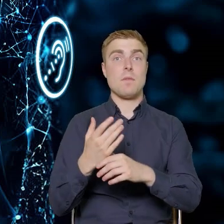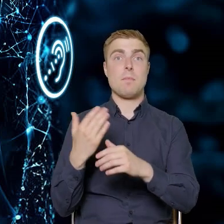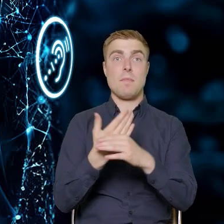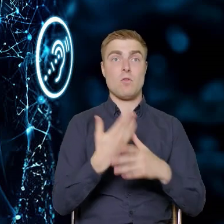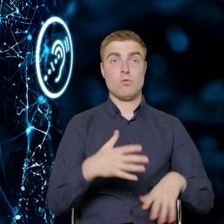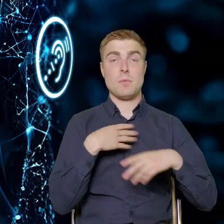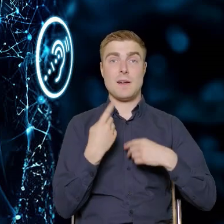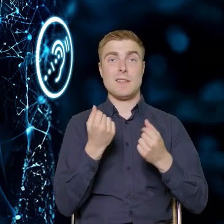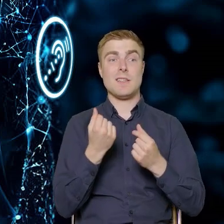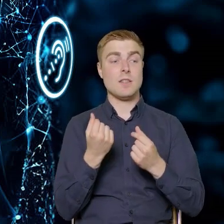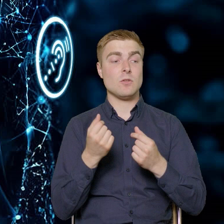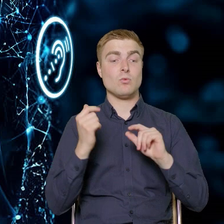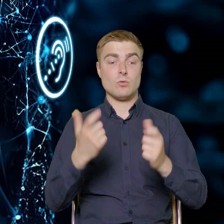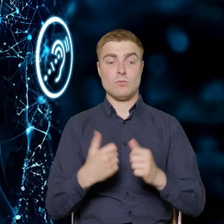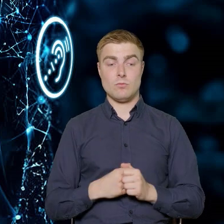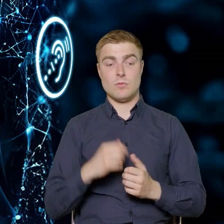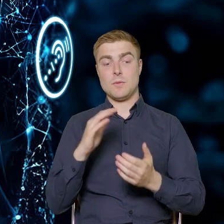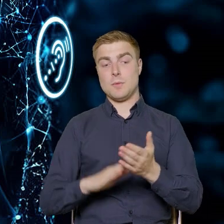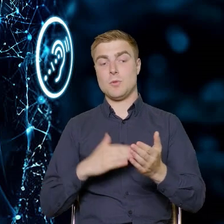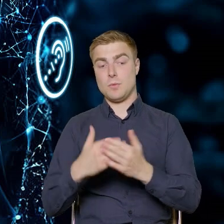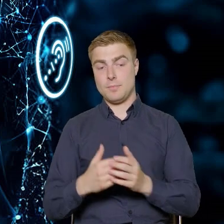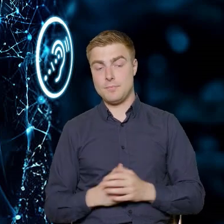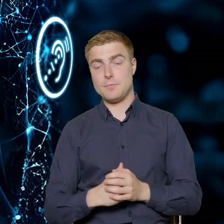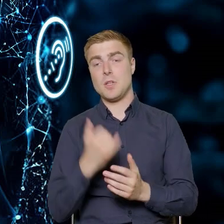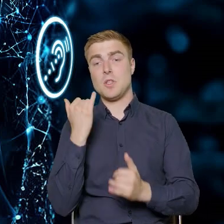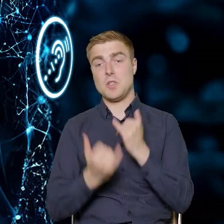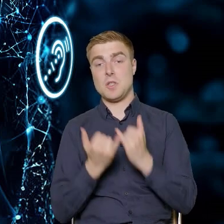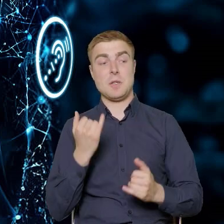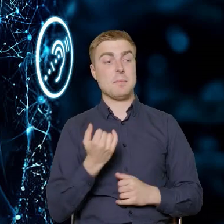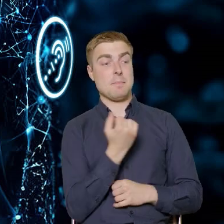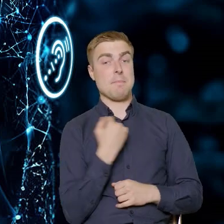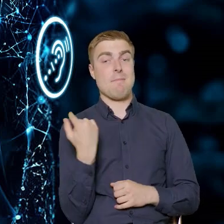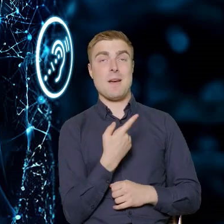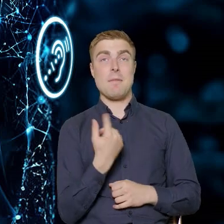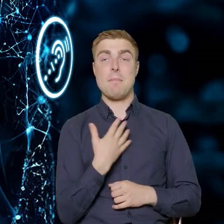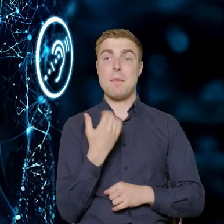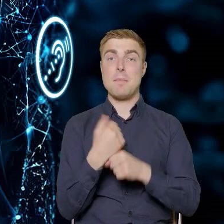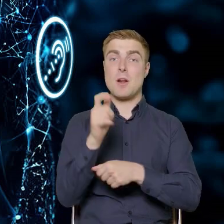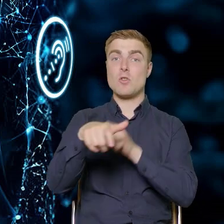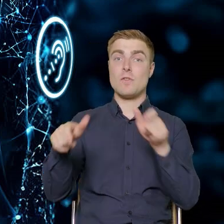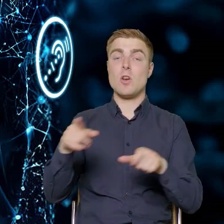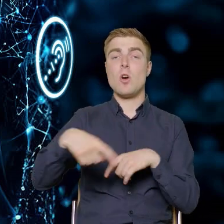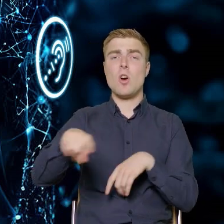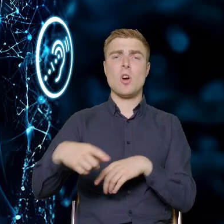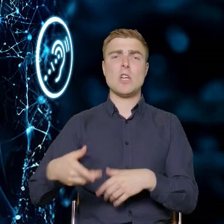że przykładowo, jeżeli mamy pracowników z sektora meblowego,